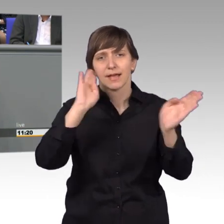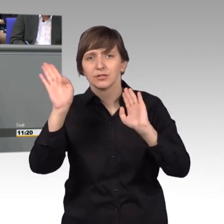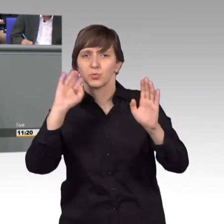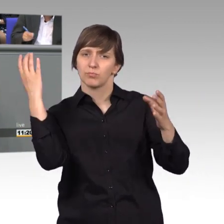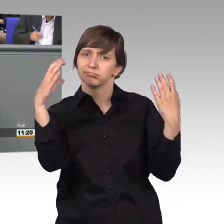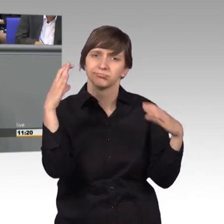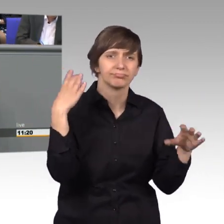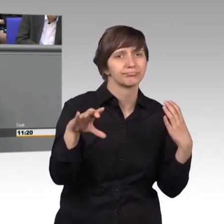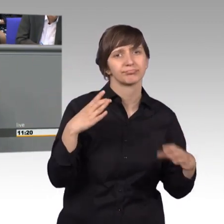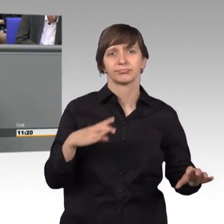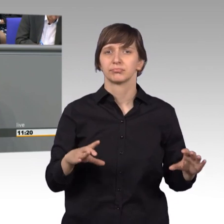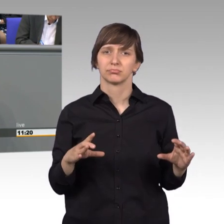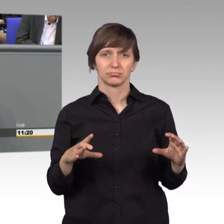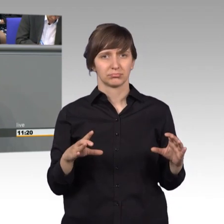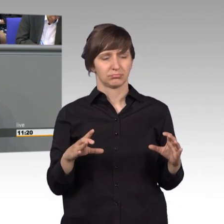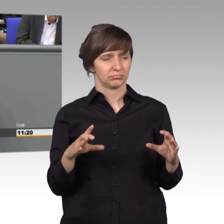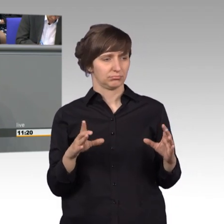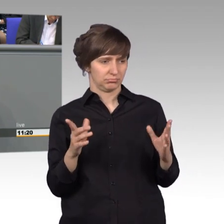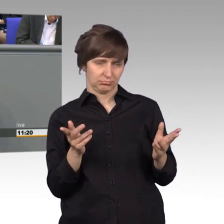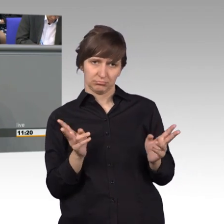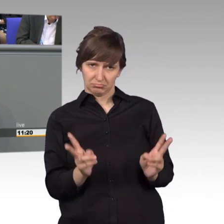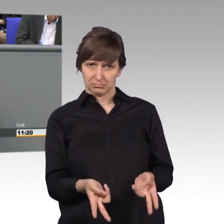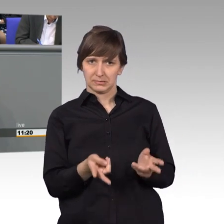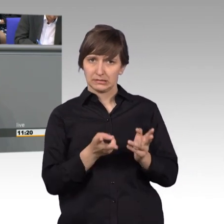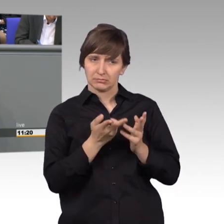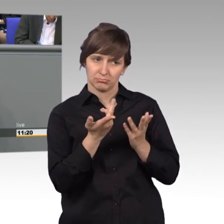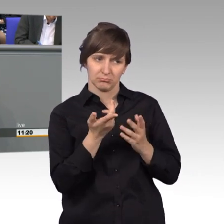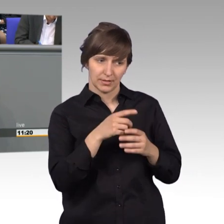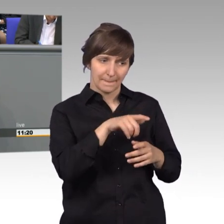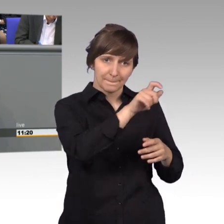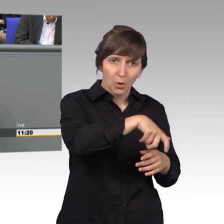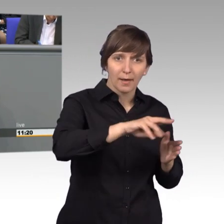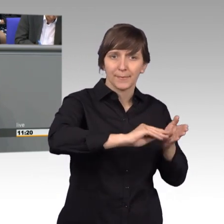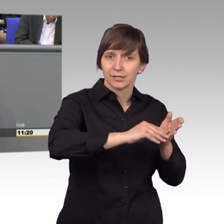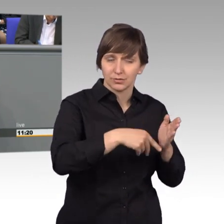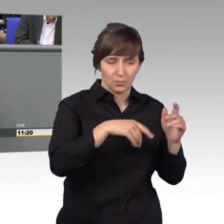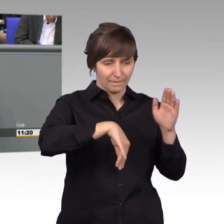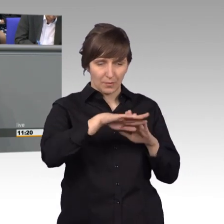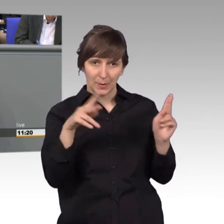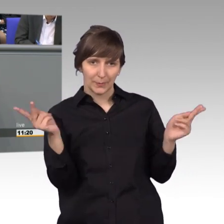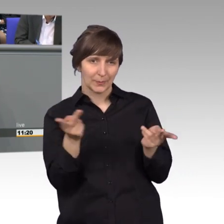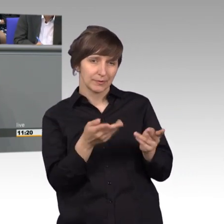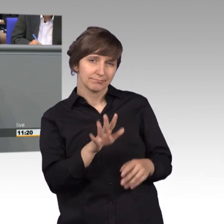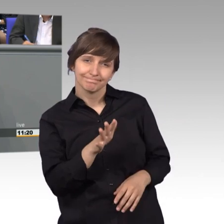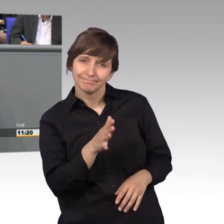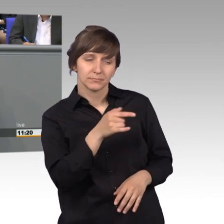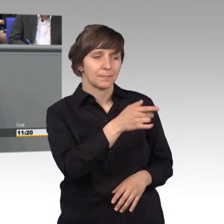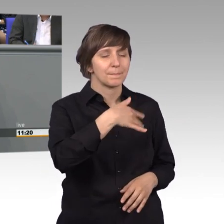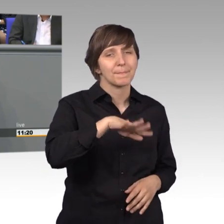sind doch nicht genau widergespiegelt in den Anliegen, die die Bürger vorbringen. Denn es sind vielmehr kleine Alltagsprobleme,